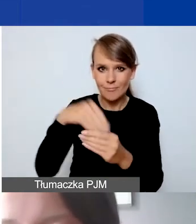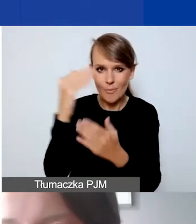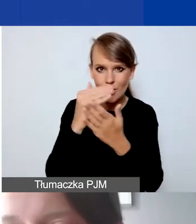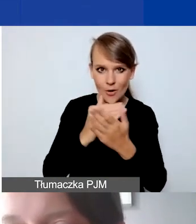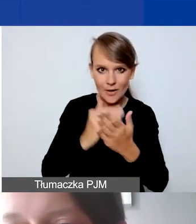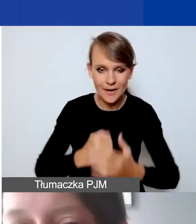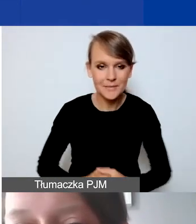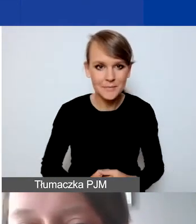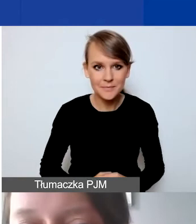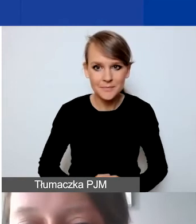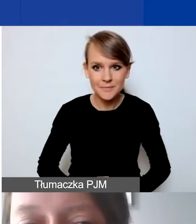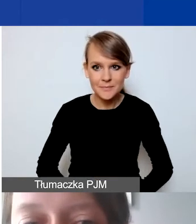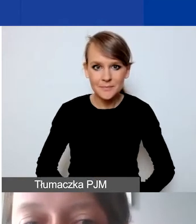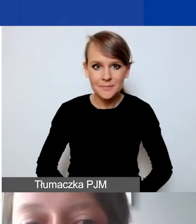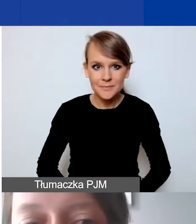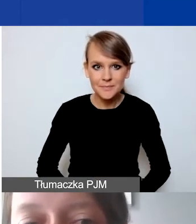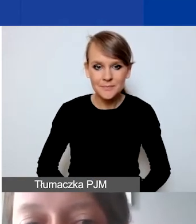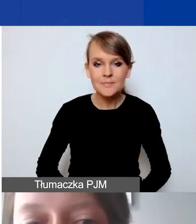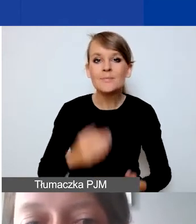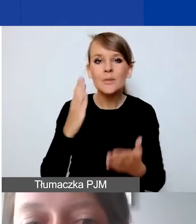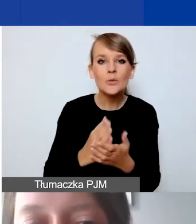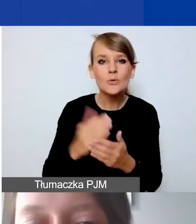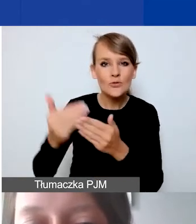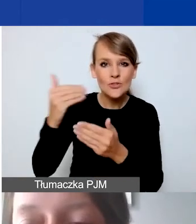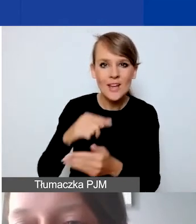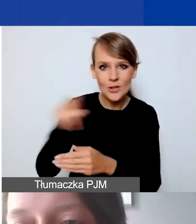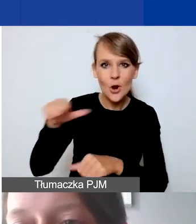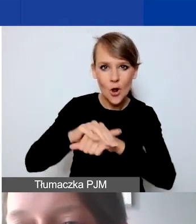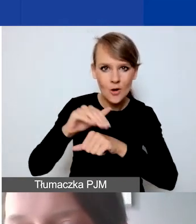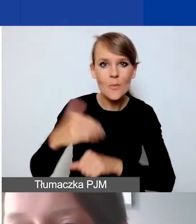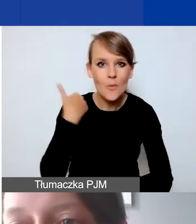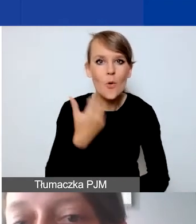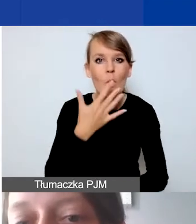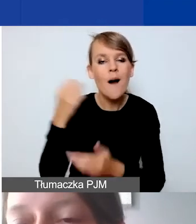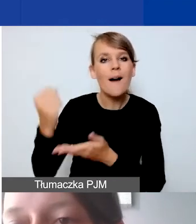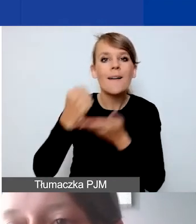Już koleżanki wcześniej mówiły, jakie są minimalne i maksymalne kwoty grantu.